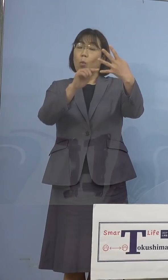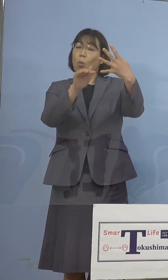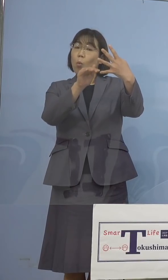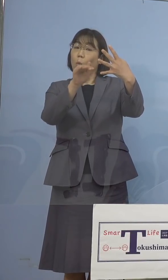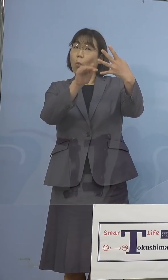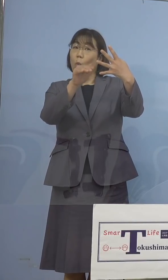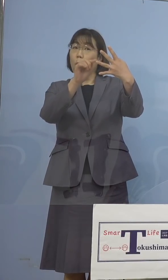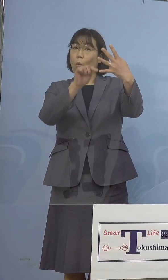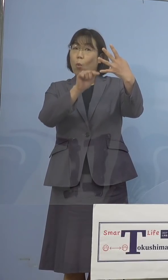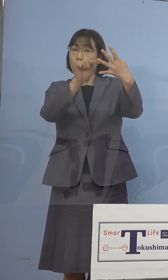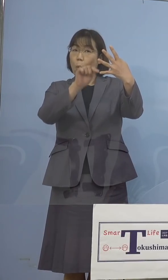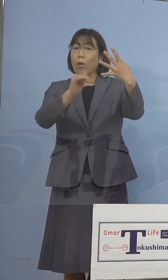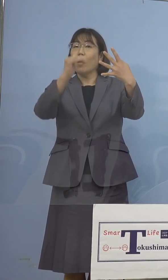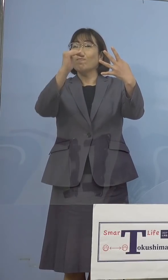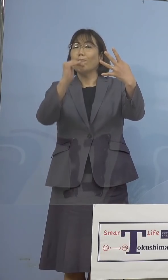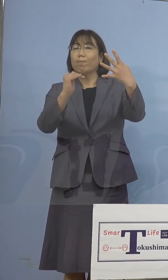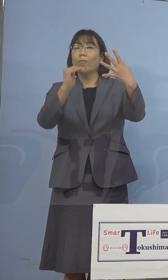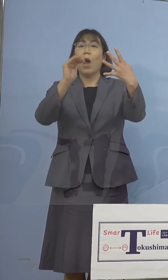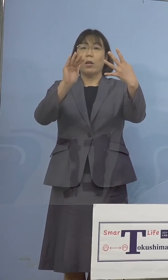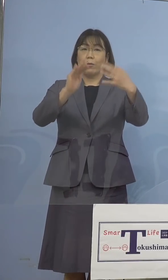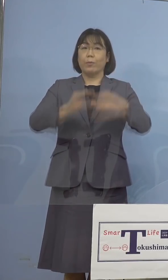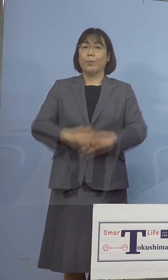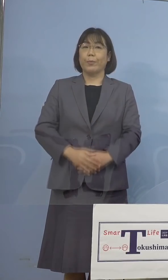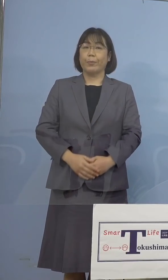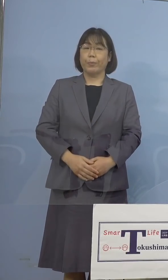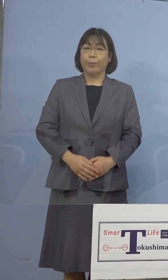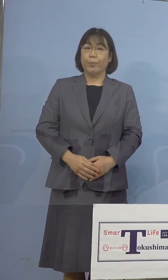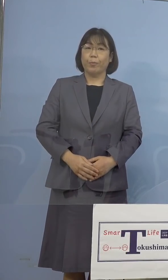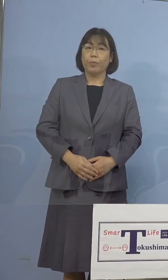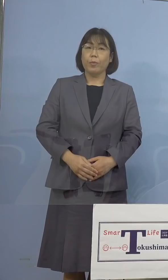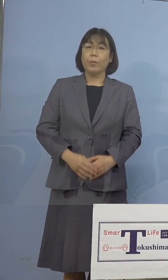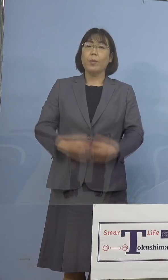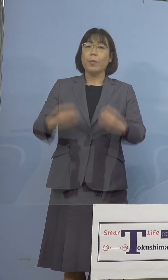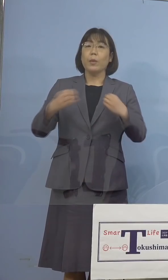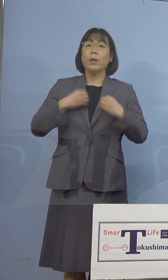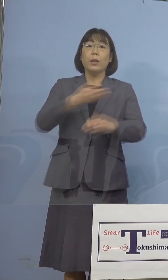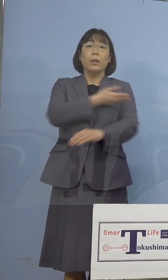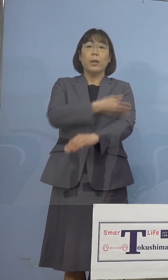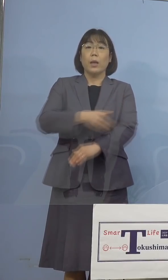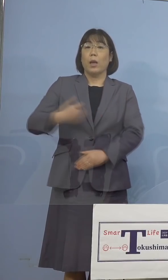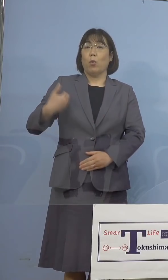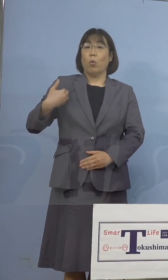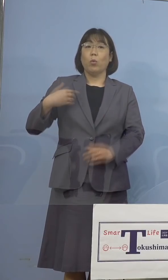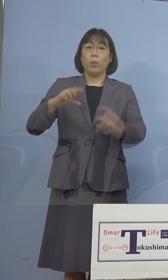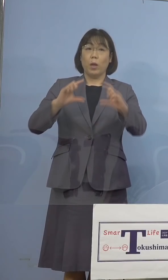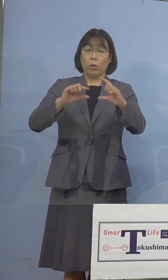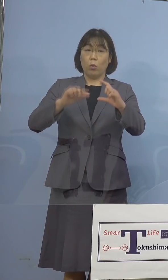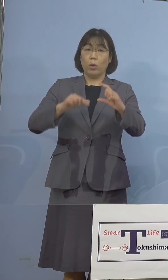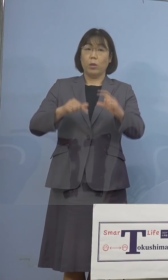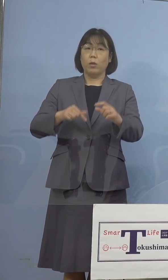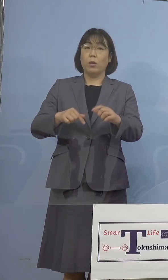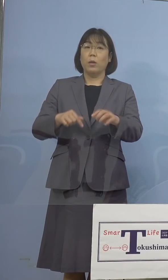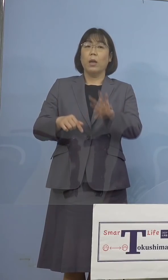なったところであります 次に感染経路不明割合、30分の5、